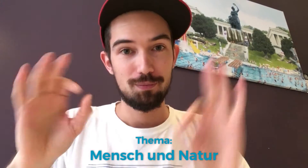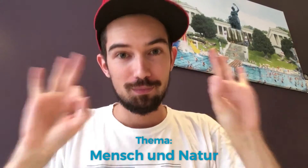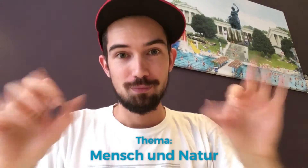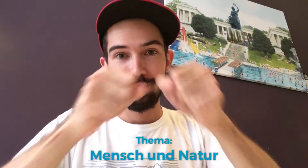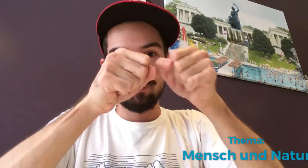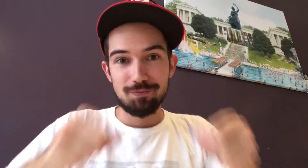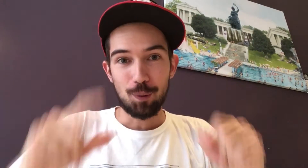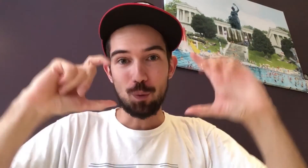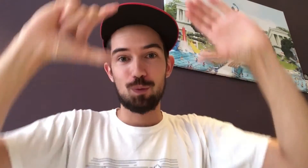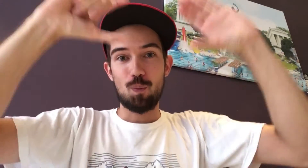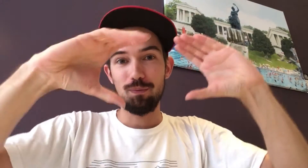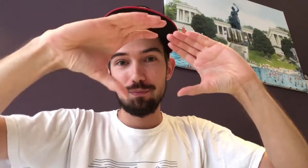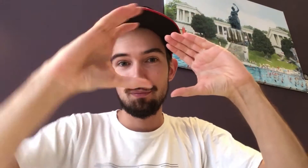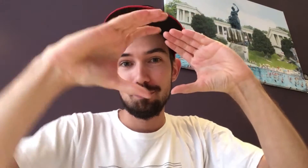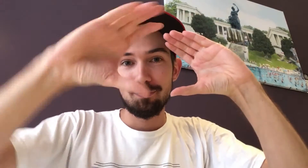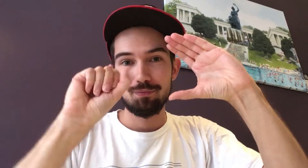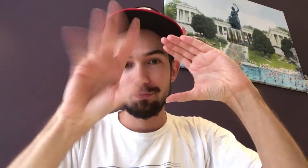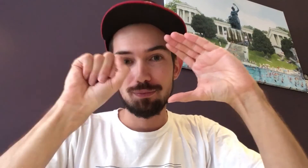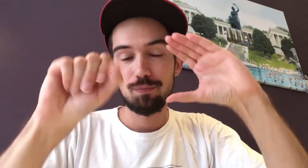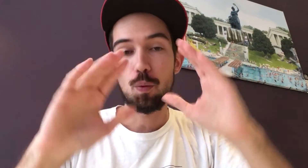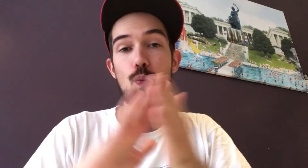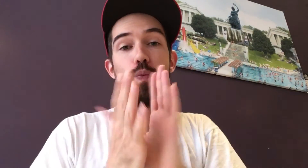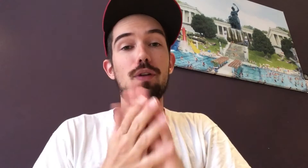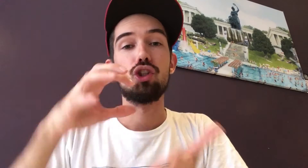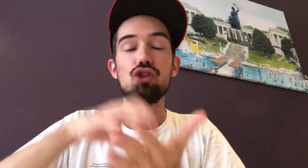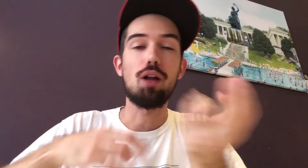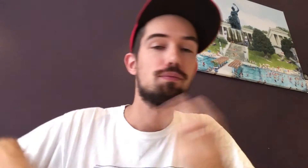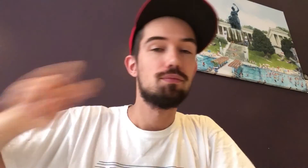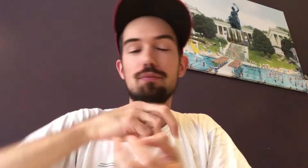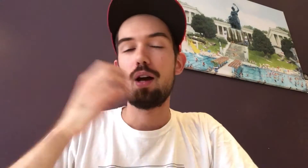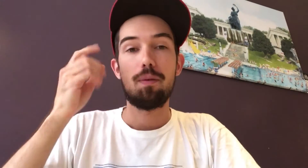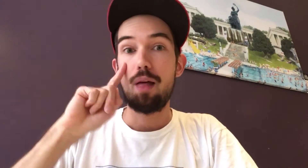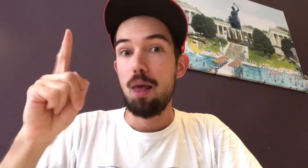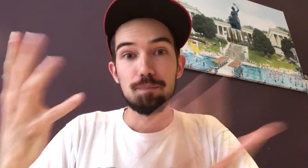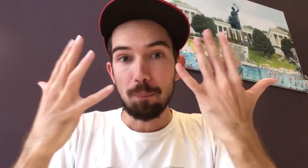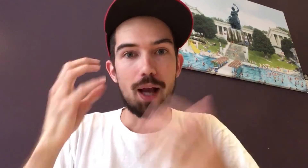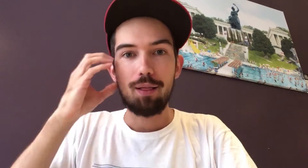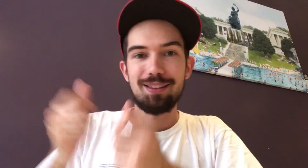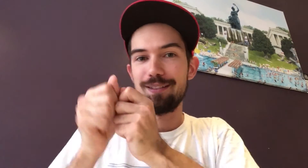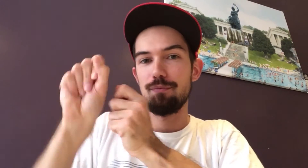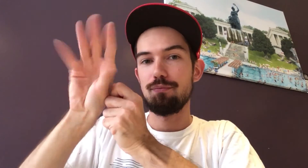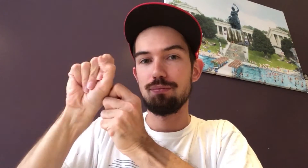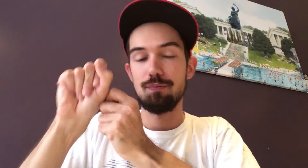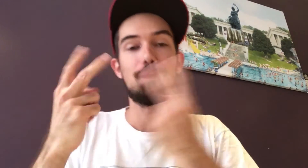Ihr könnt das Ganze professionell machen mit Kamera und Stativ. Oder wenn ihr in der Stadt unterwegs seid und euch ein tolles Motiv auffällt, macht ein Foto mit eurem Handy.